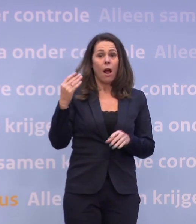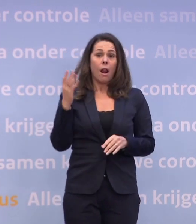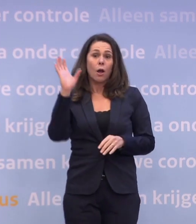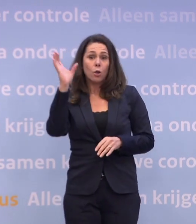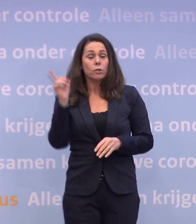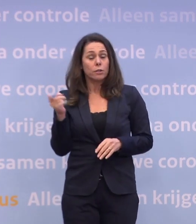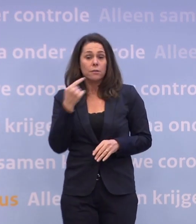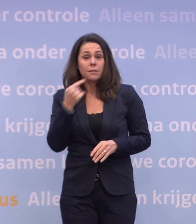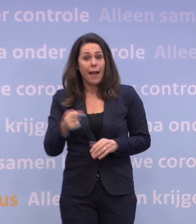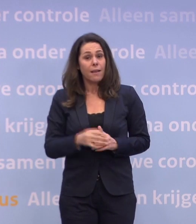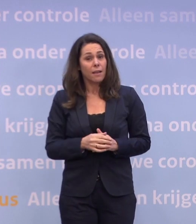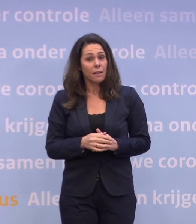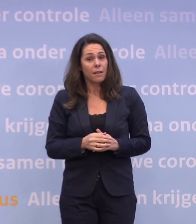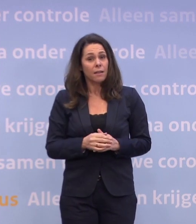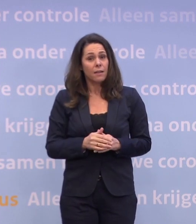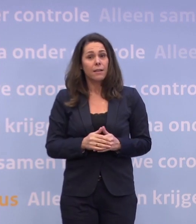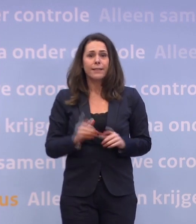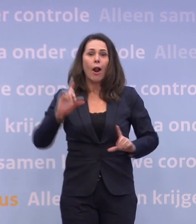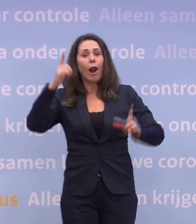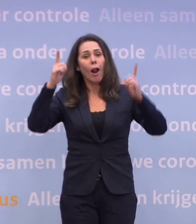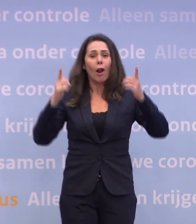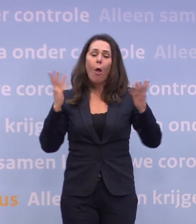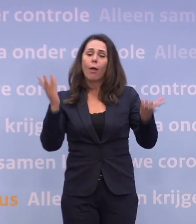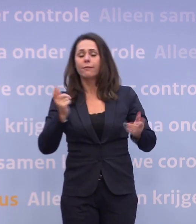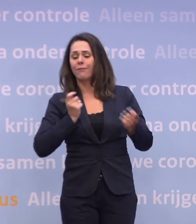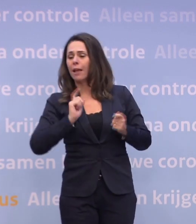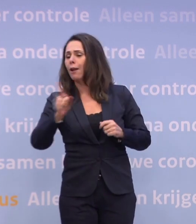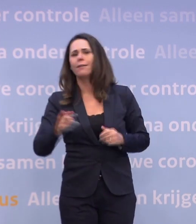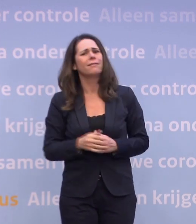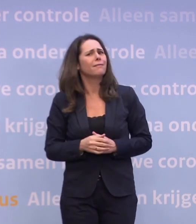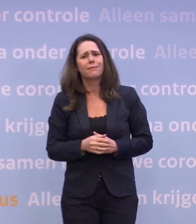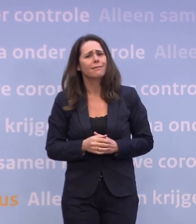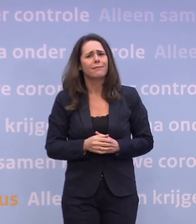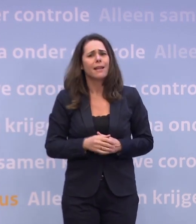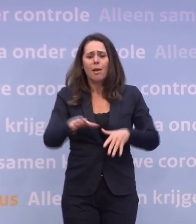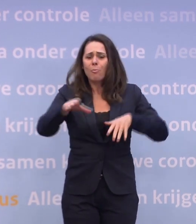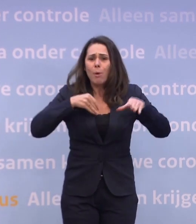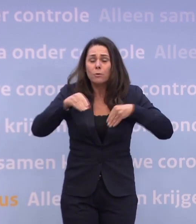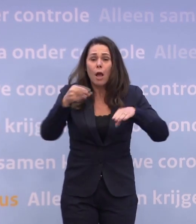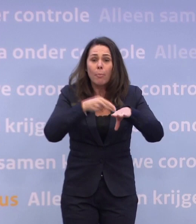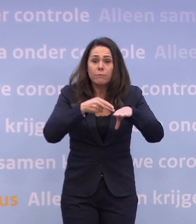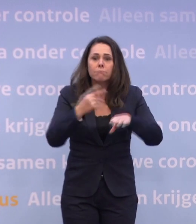...dat je natuurlijk niet voor de lol gaat winkelen of zo. Nee, als je boodschappen nodig hebt, ga je in je eentje boodschappen doen...